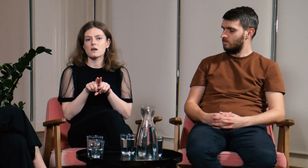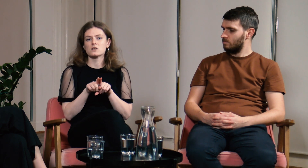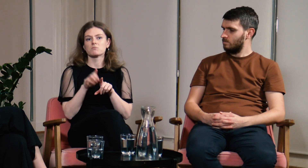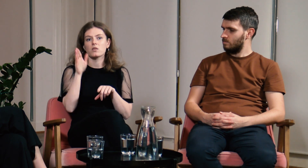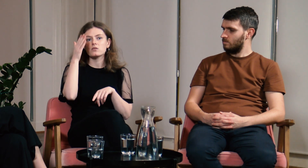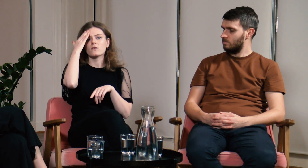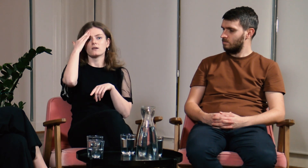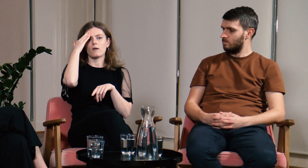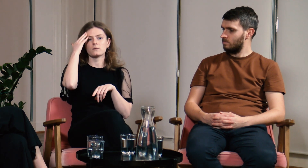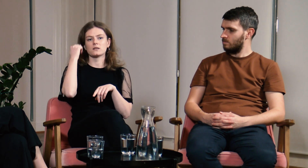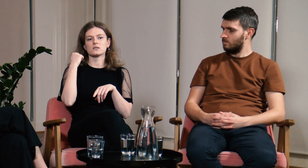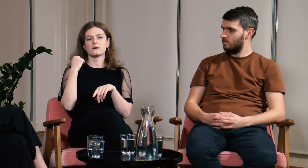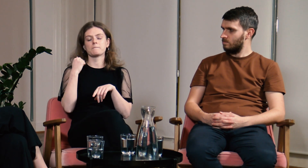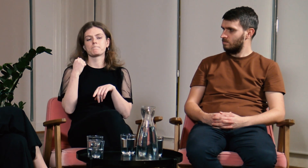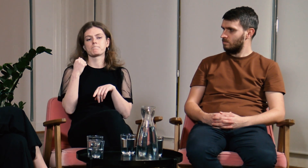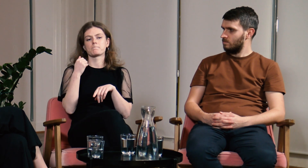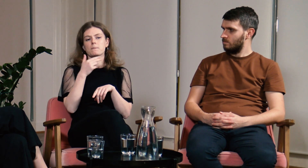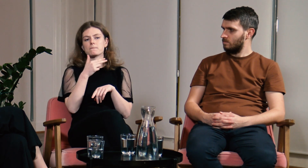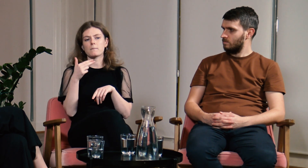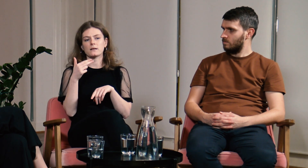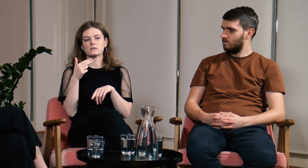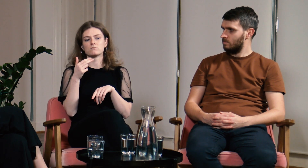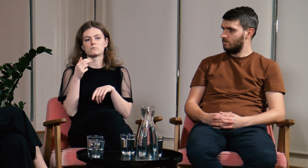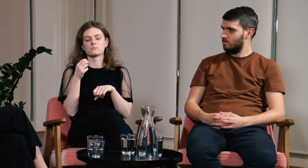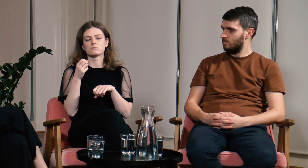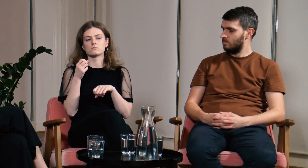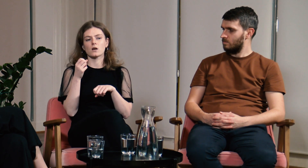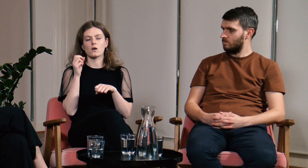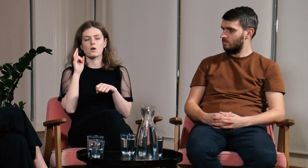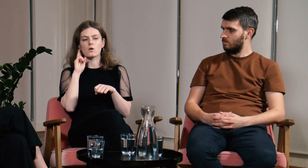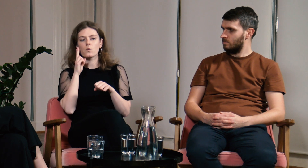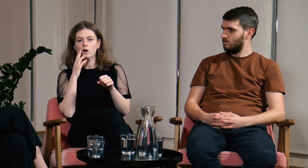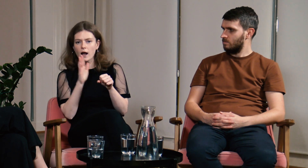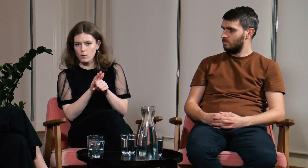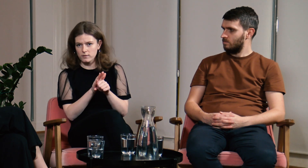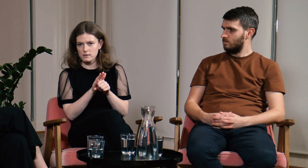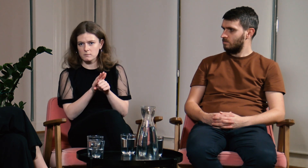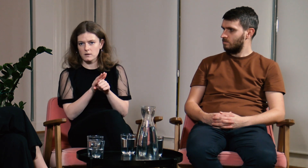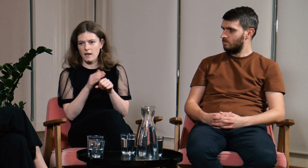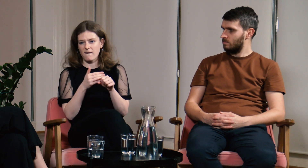Dowiedziałam się czym jest audyzm.